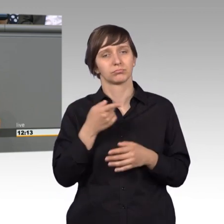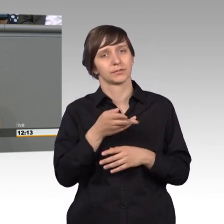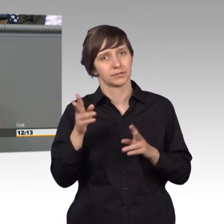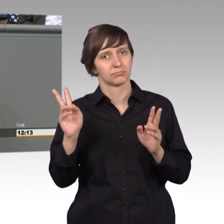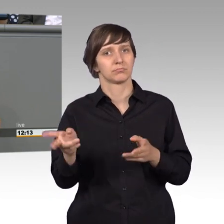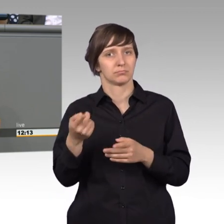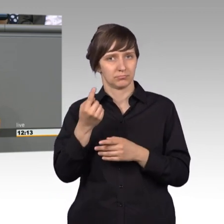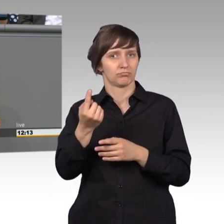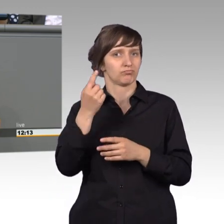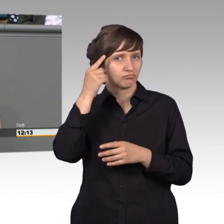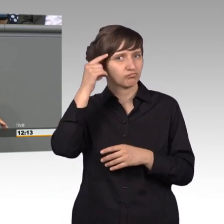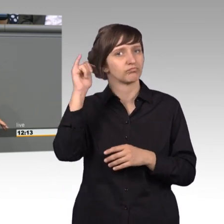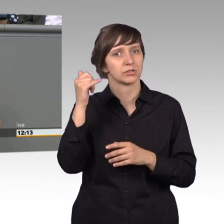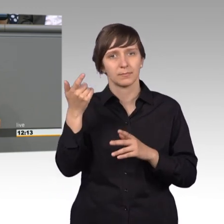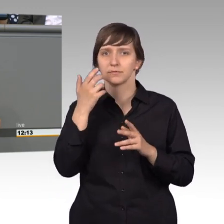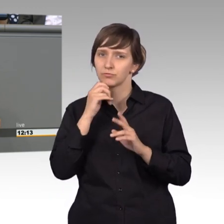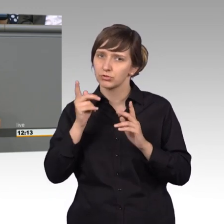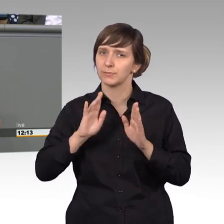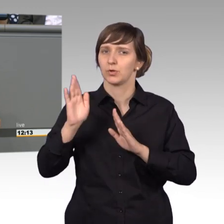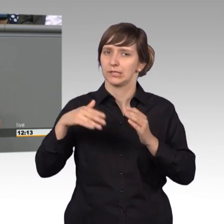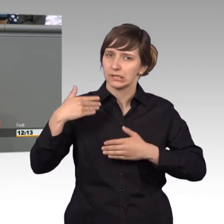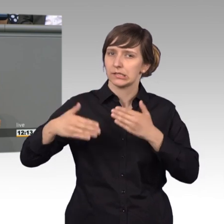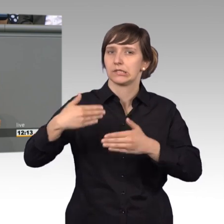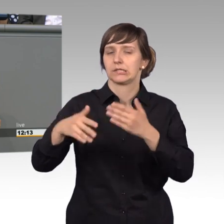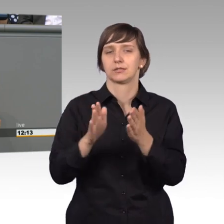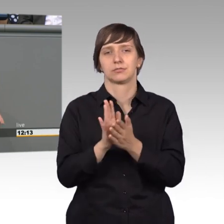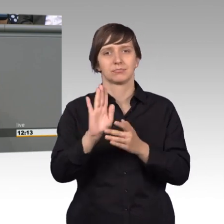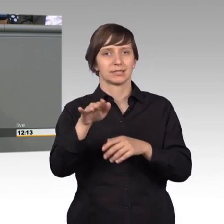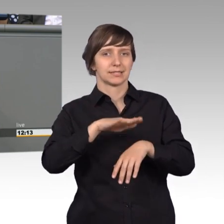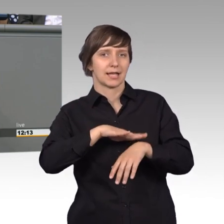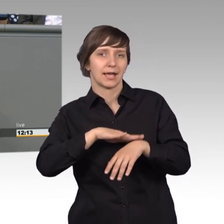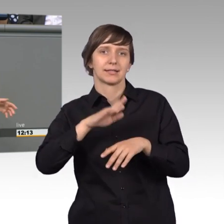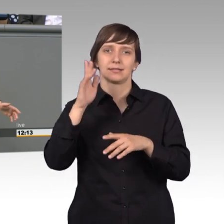Entwicklung waren und somit seiner Zeit weit voraus. Abschaffung der Folter,